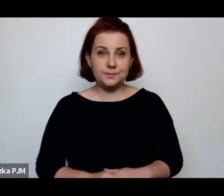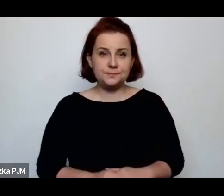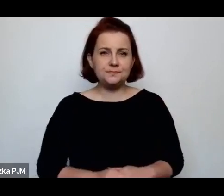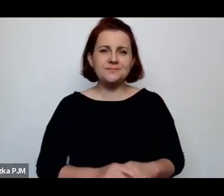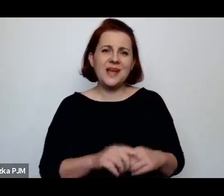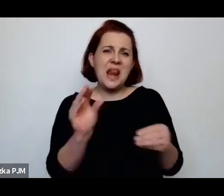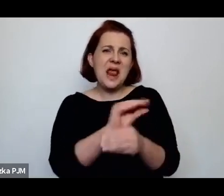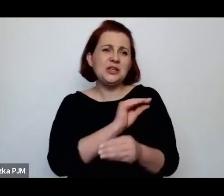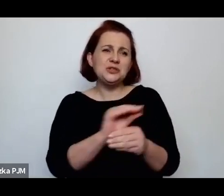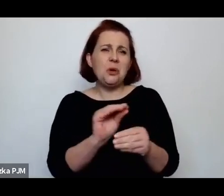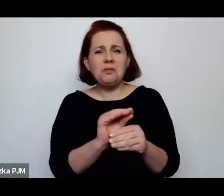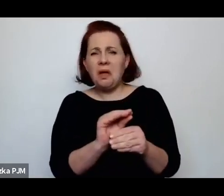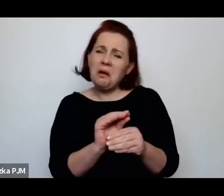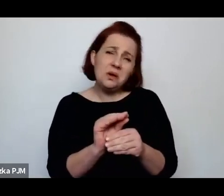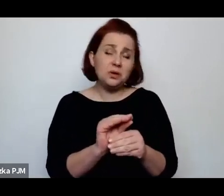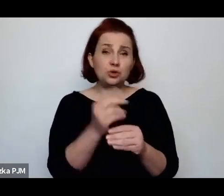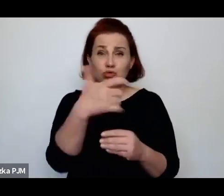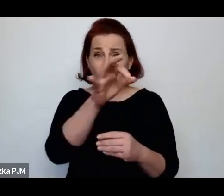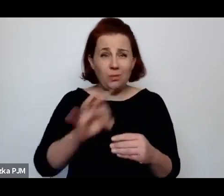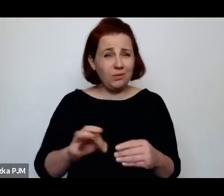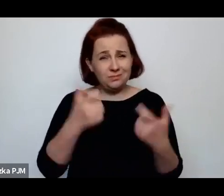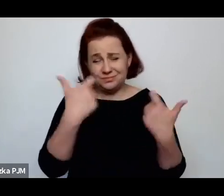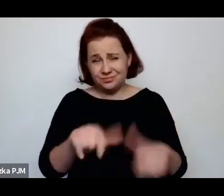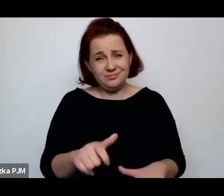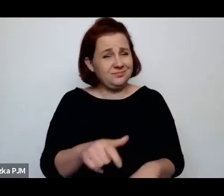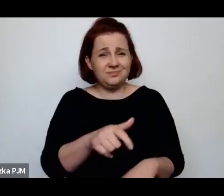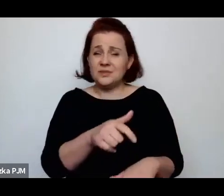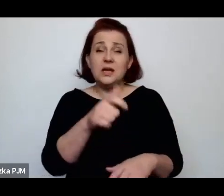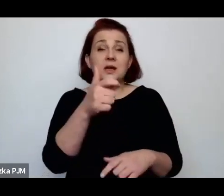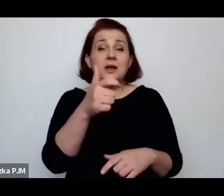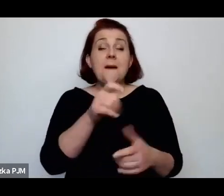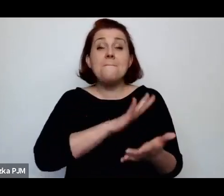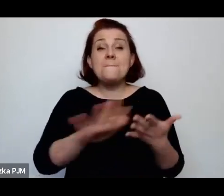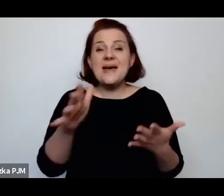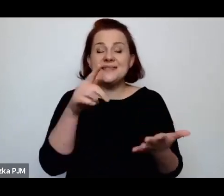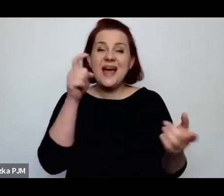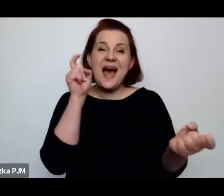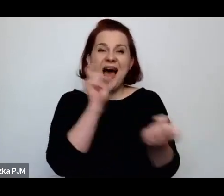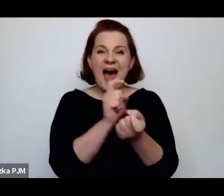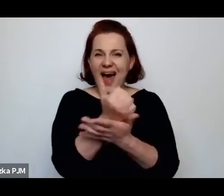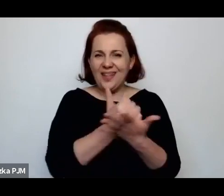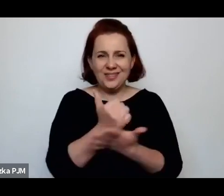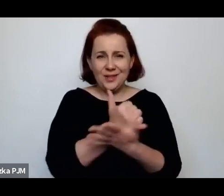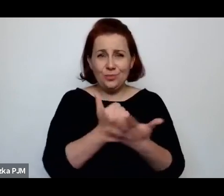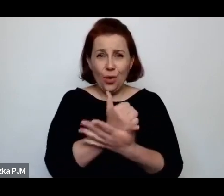właściwie zaleczana, bo leczenie bez antybiotyków kiły było zupełnie bezskuteczne.